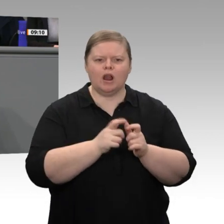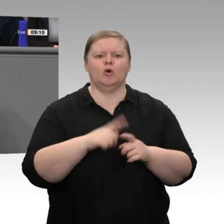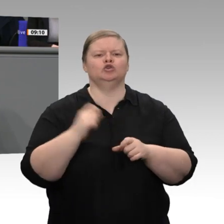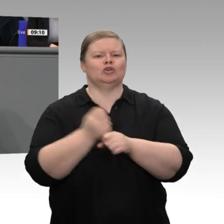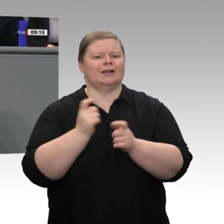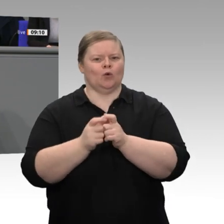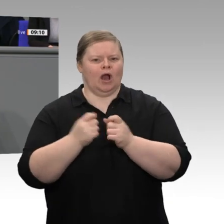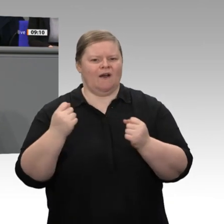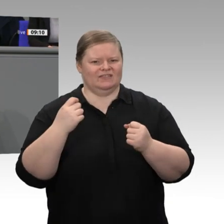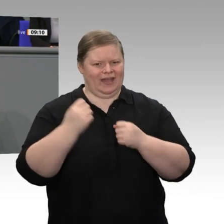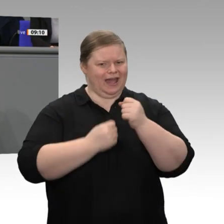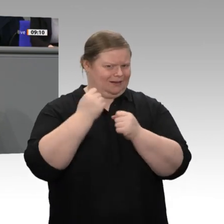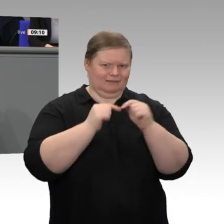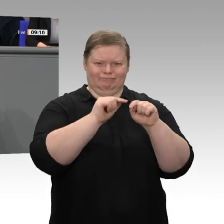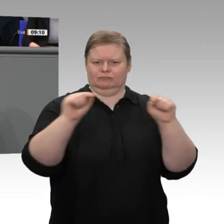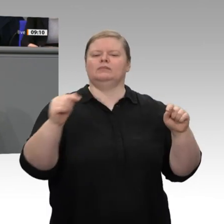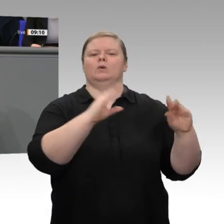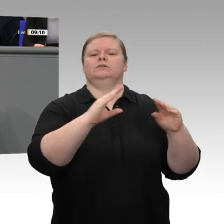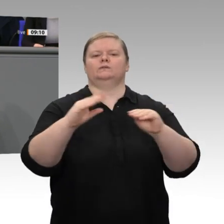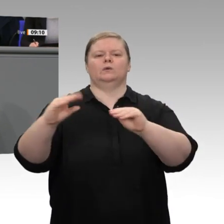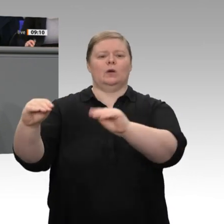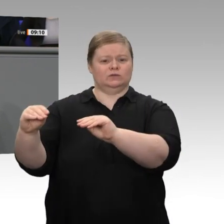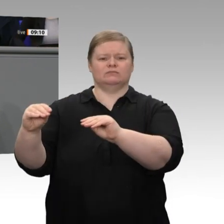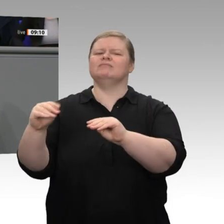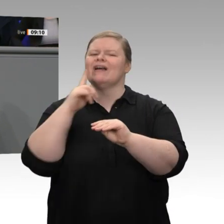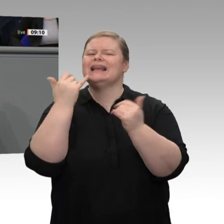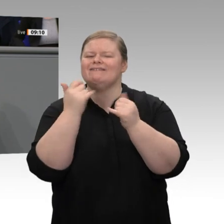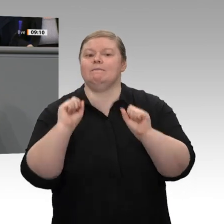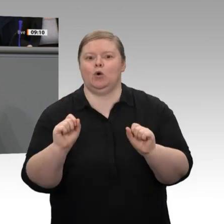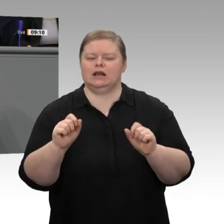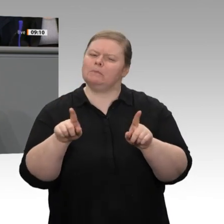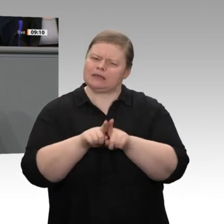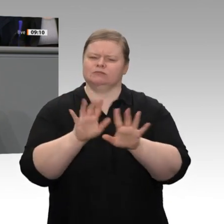ist, kontinuierlich daran arbeiten, dass am Ende des Transformationsprozesses in